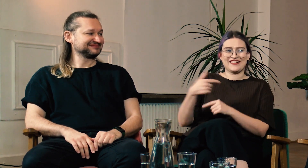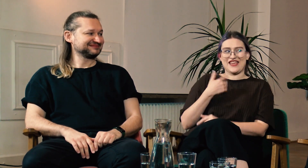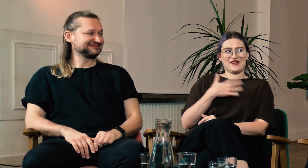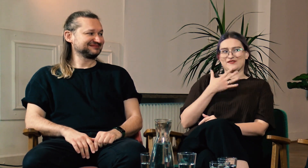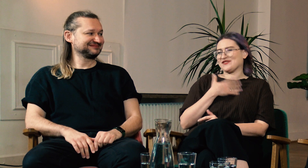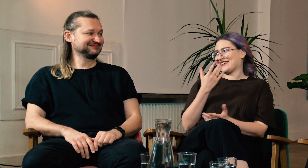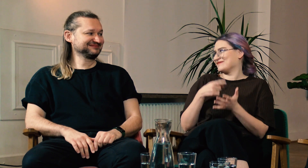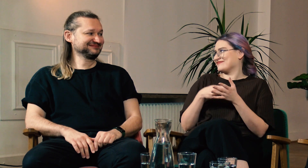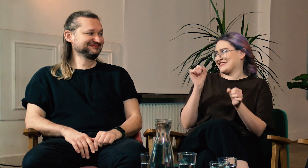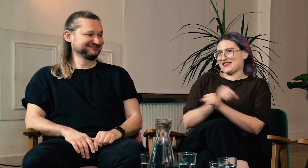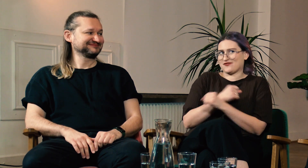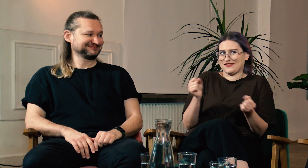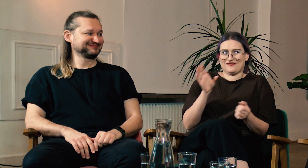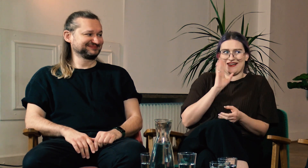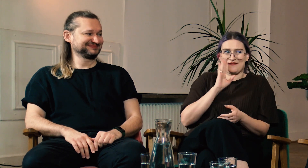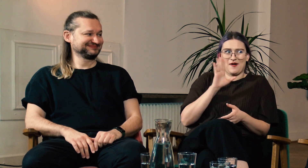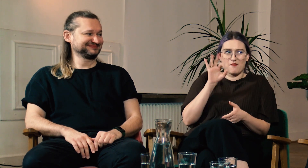Myślę, że byłoby to niemożliwe do wykonania.